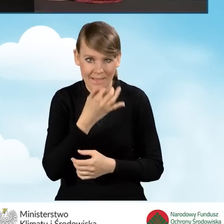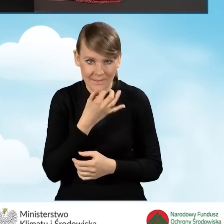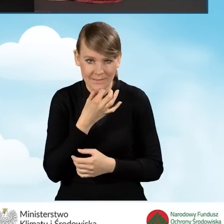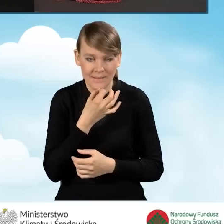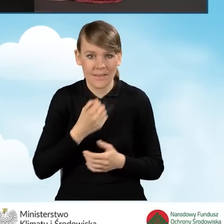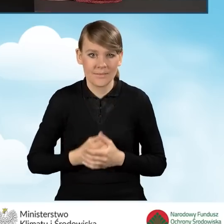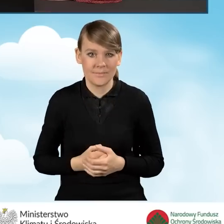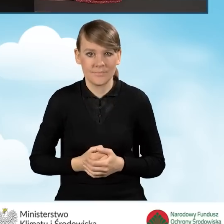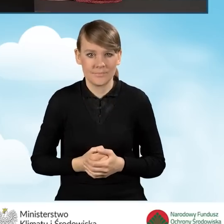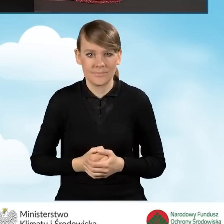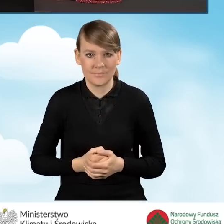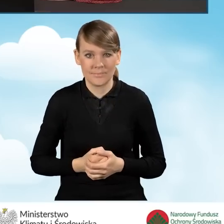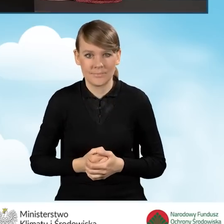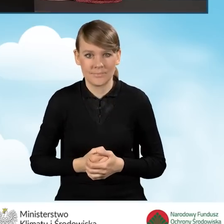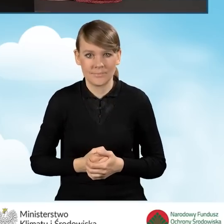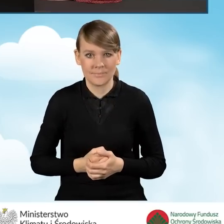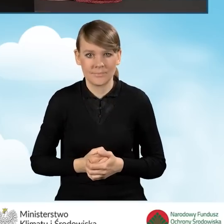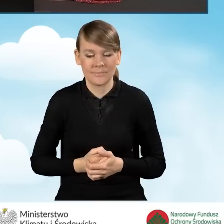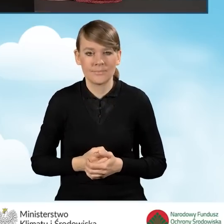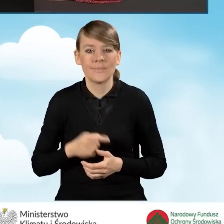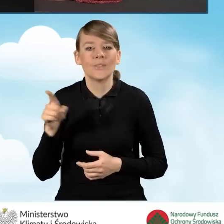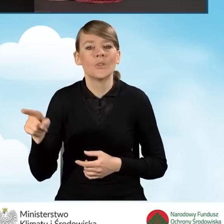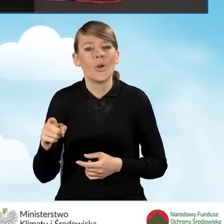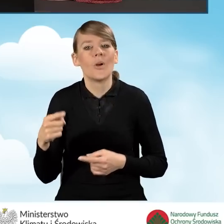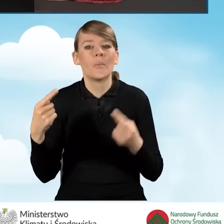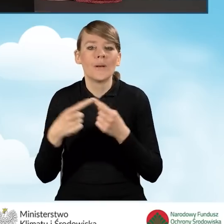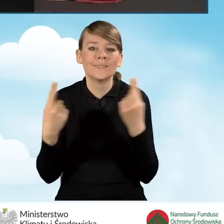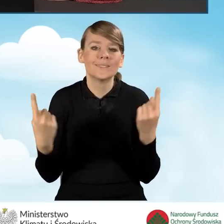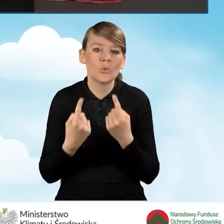która obowiązuje w przypadkach takich nietypowych pod tytułem,